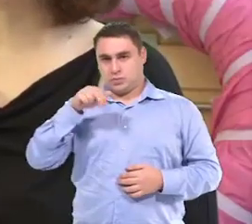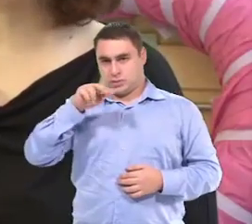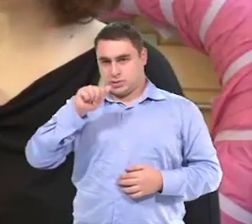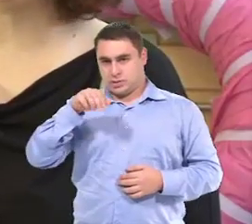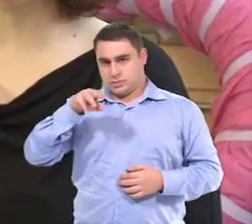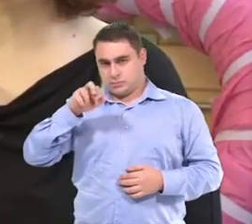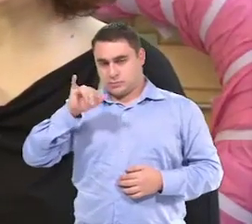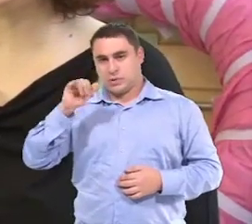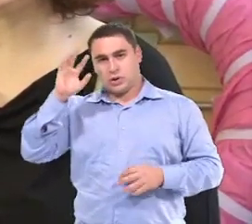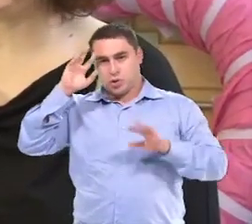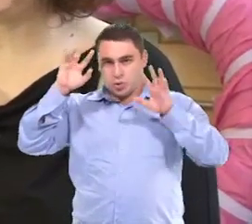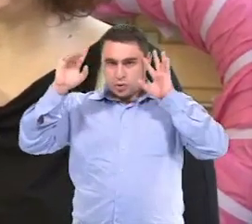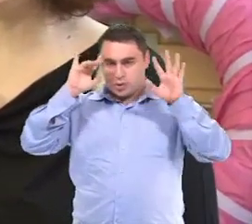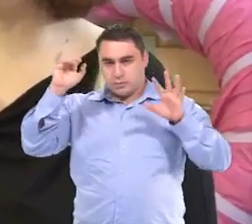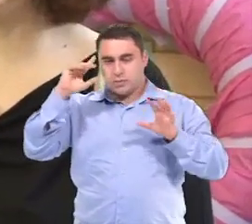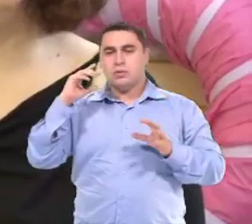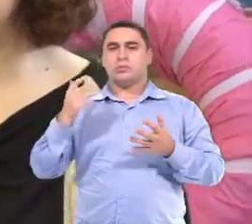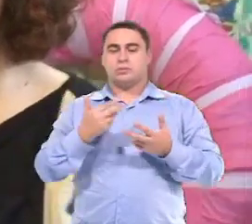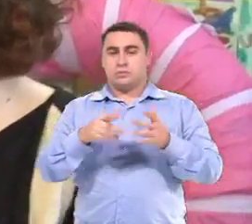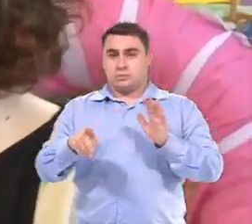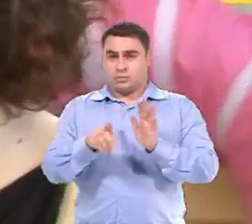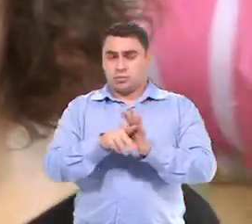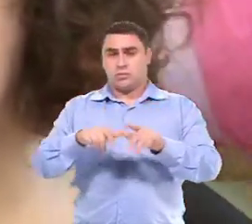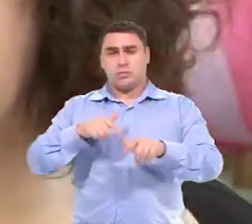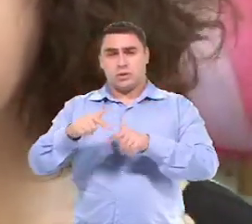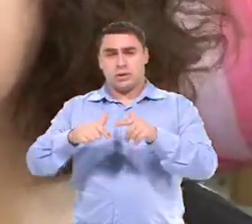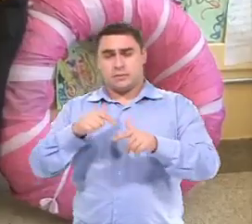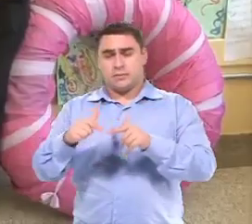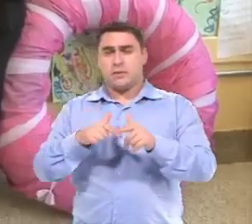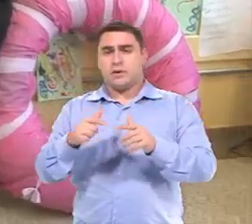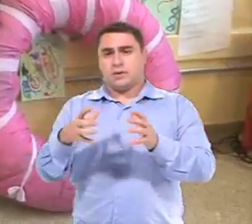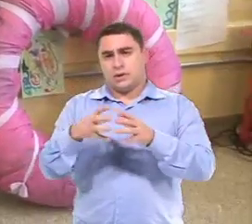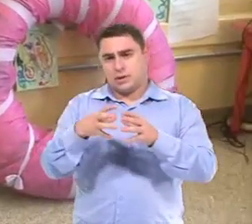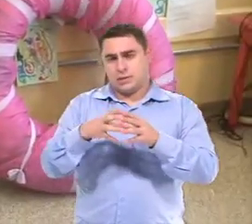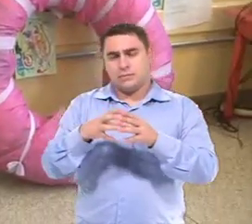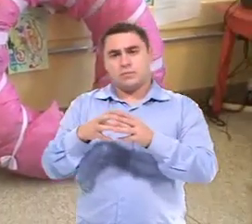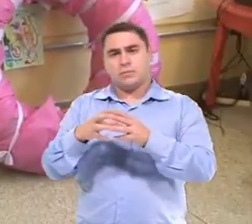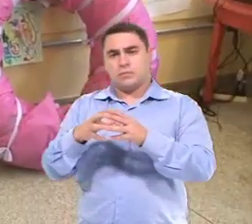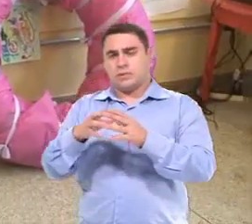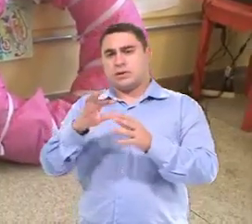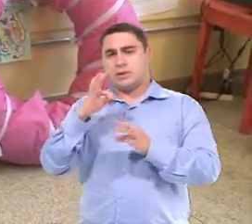Eu sou Ana Maria Diniz Canet, terapeuta ocupacional. Trabalho na equipe de orientação técnica